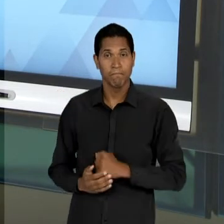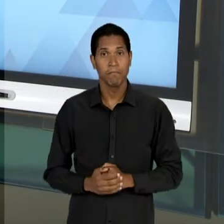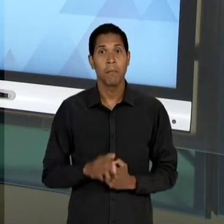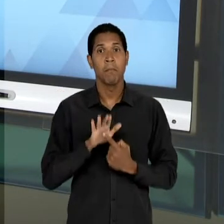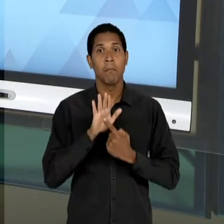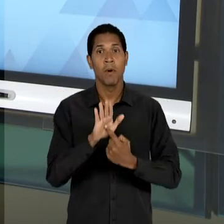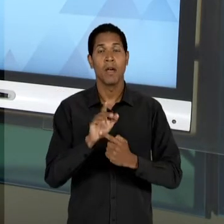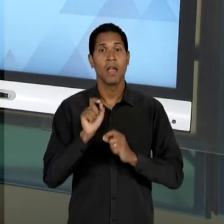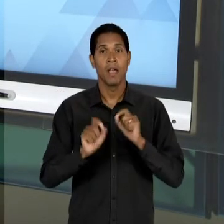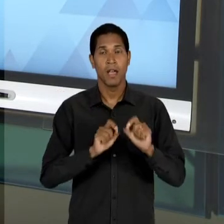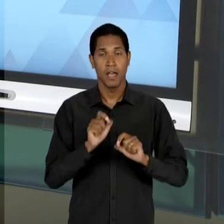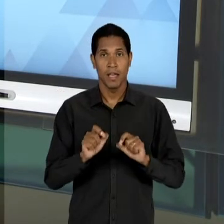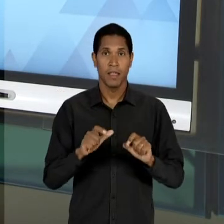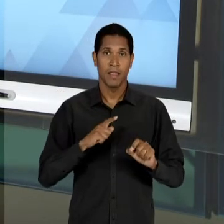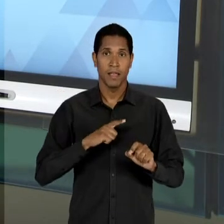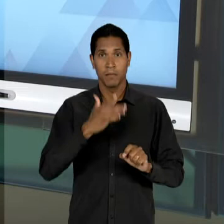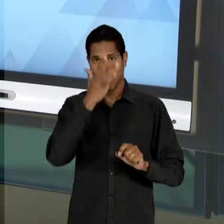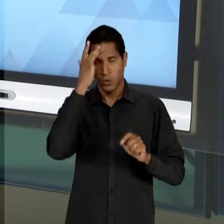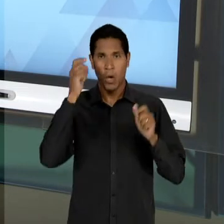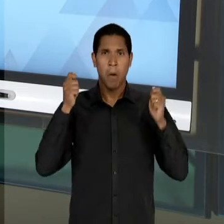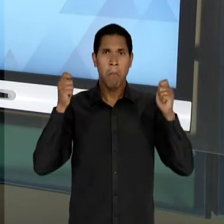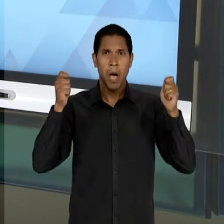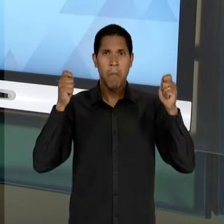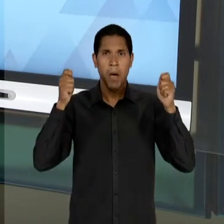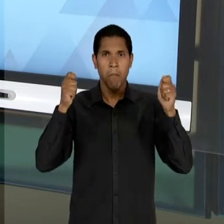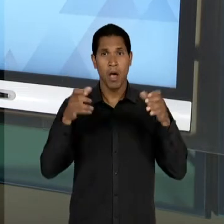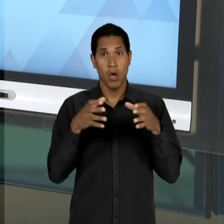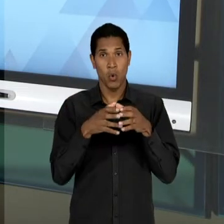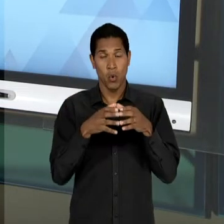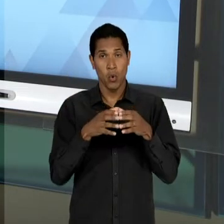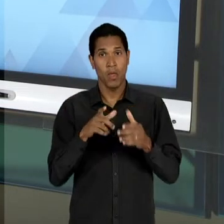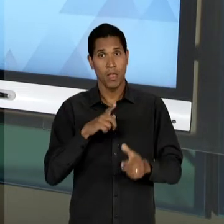NORMALISTAS, OU SEJA, DE ALUNAS DO CURSO NORMAL,